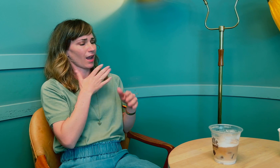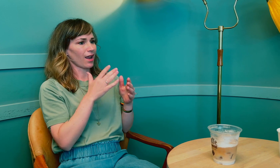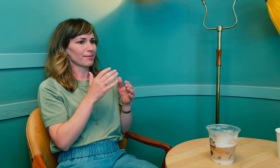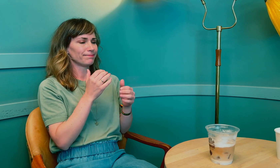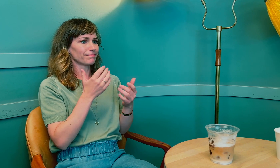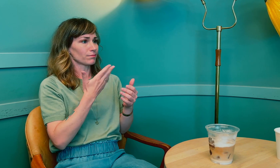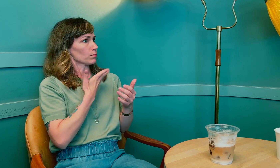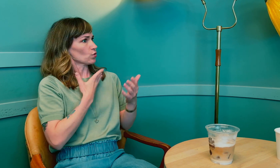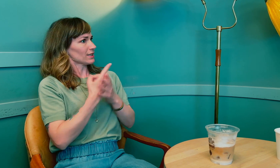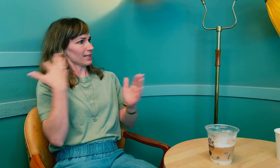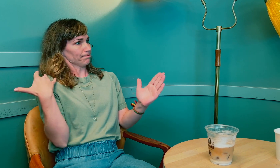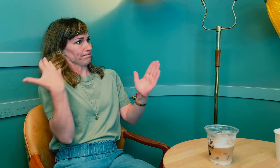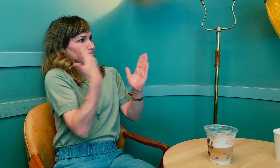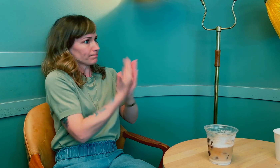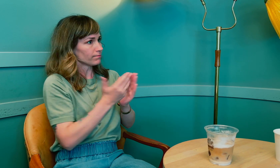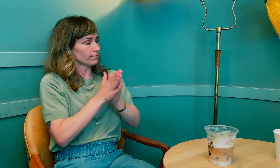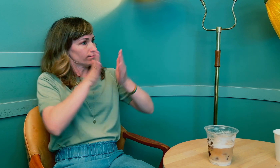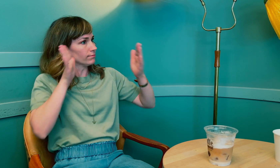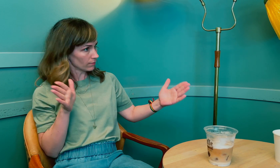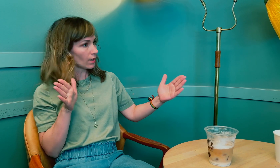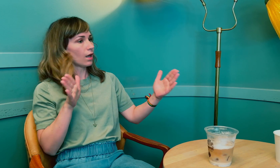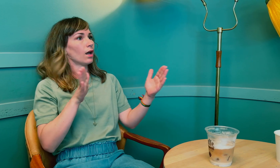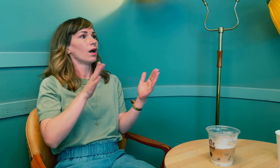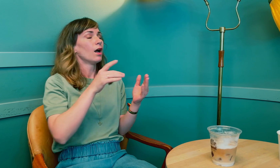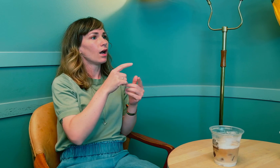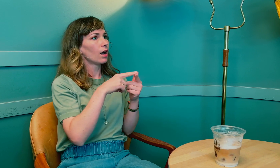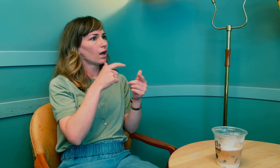Mye har skjedd med deg over en lang periode.